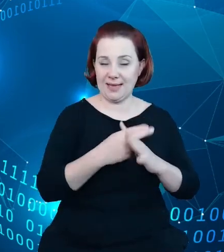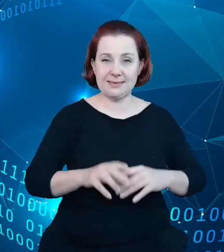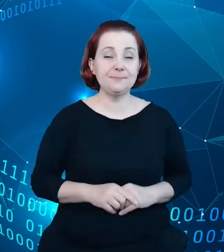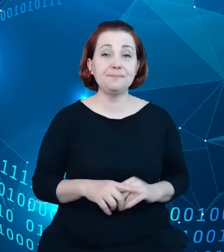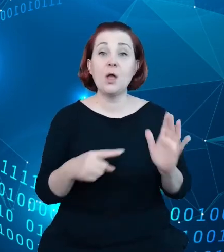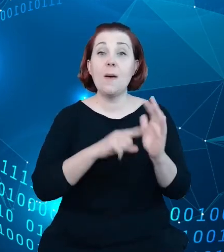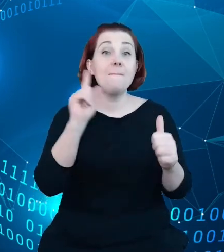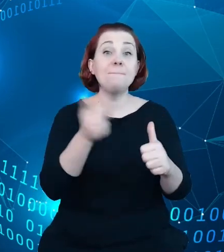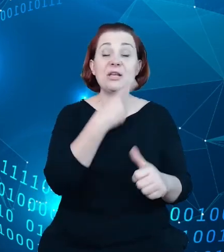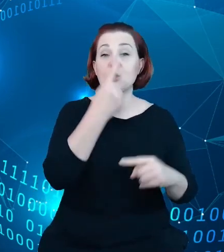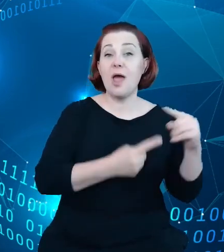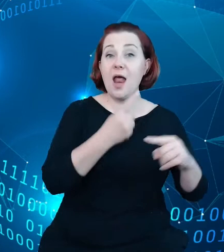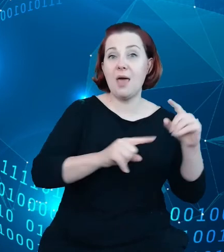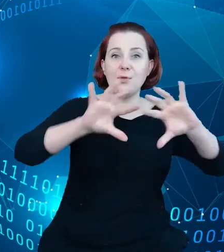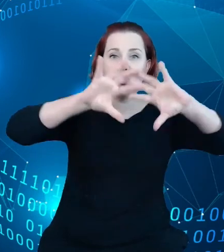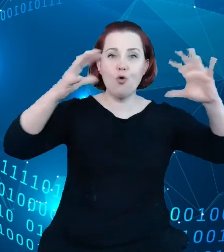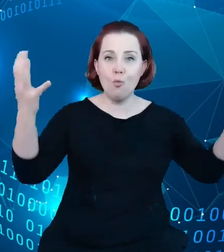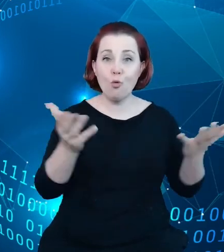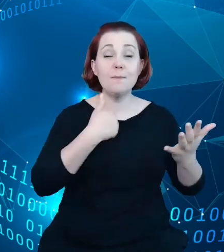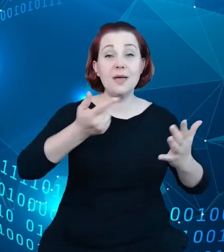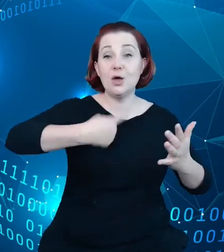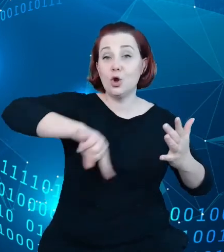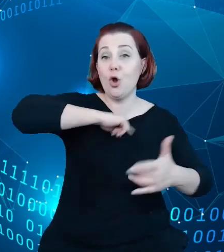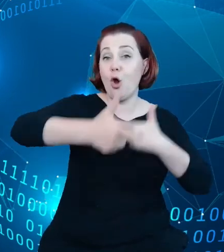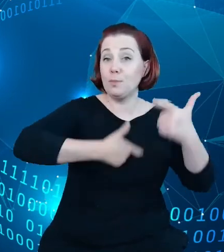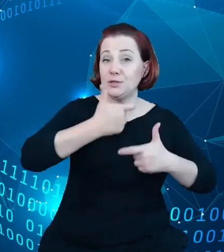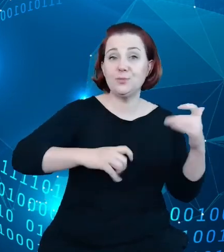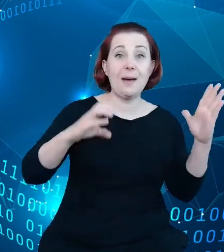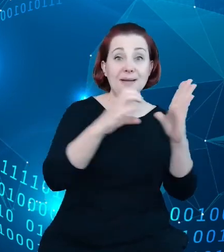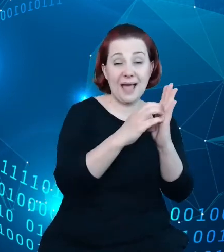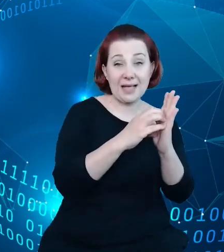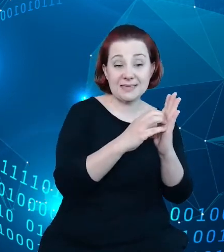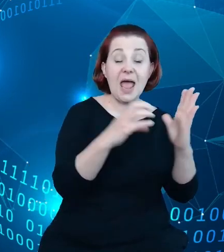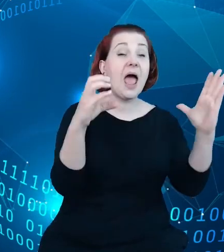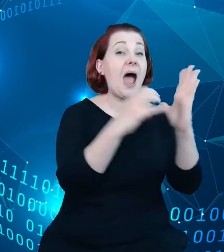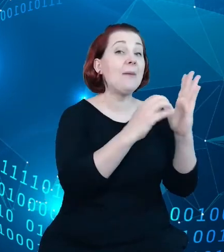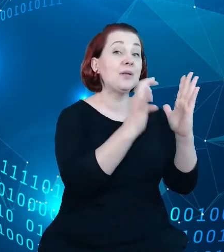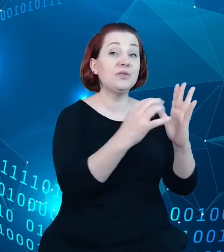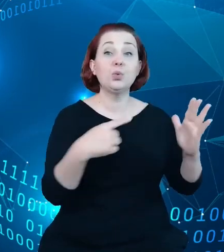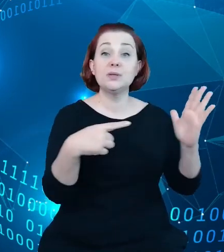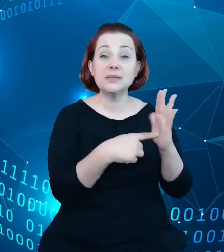była przygotowana przez nas aplikacja, której celem jest wykorzystanie narzędzi